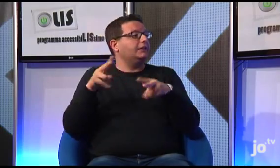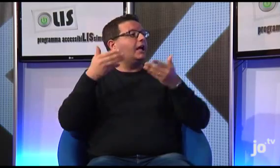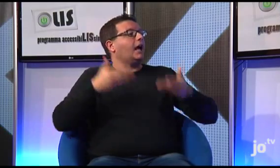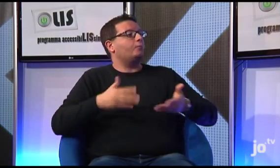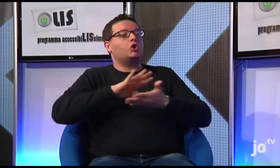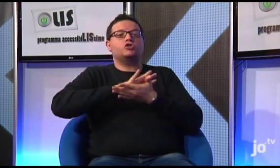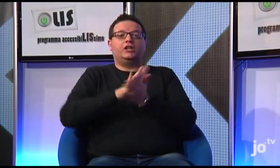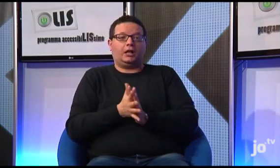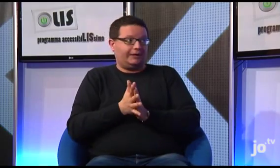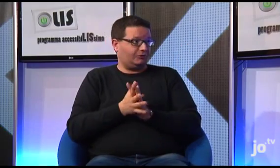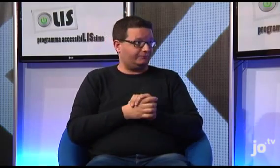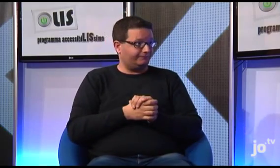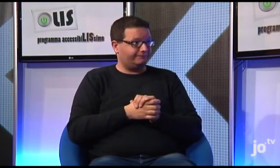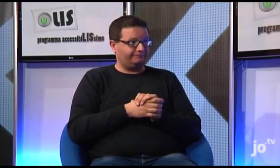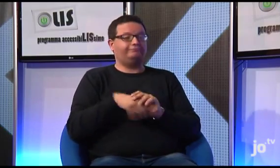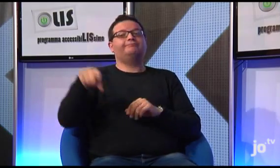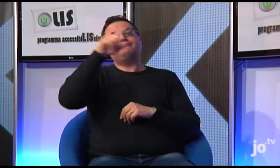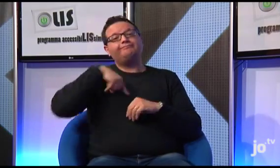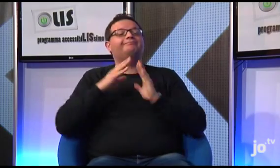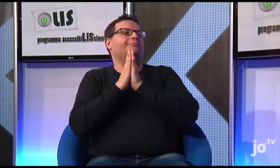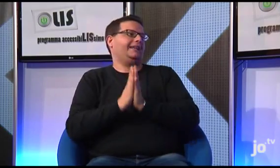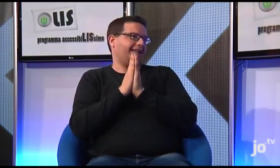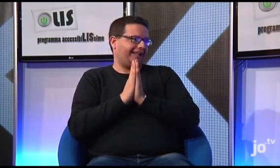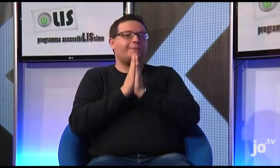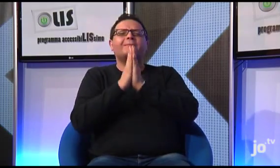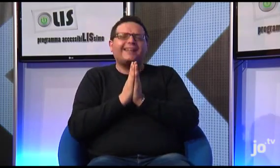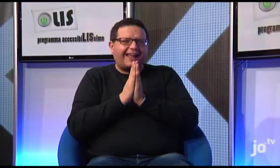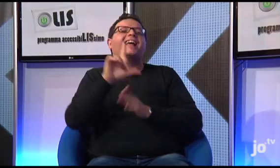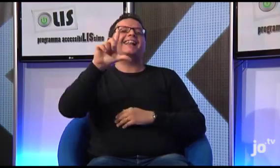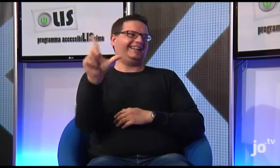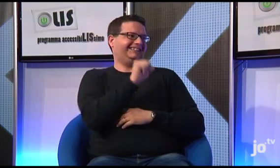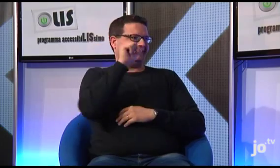Il gruppo ha poi visitato il campo di concentramento, dove i sordi hanno potuto pregare tutti insieme in LIS...Bellissimo!